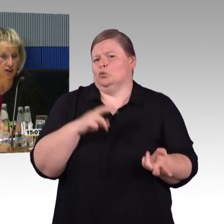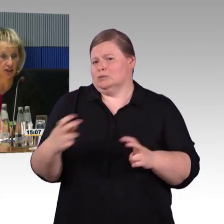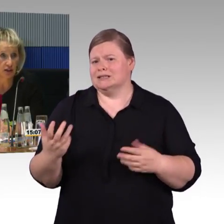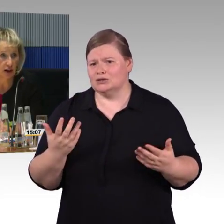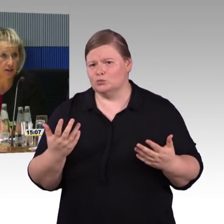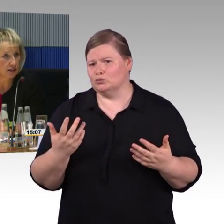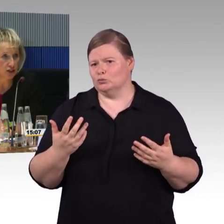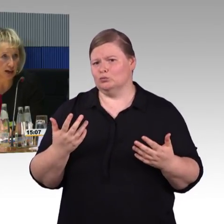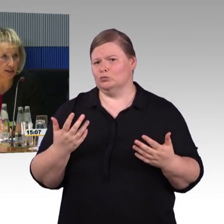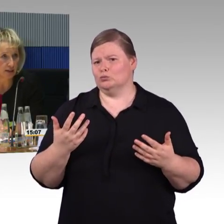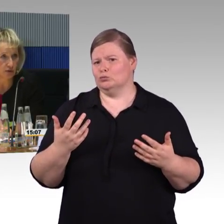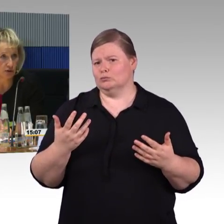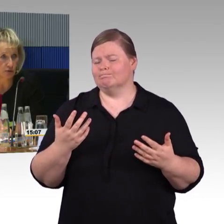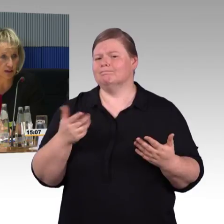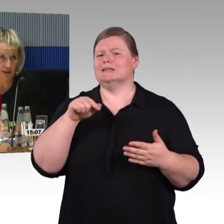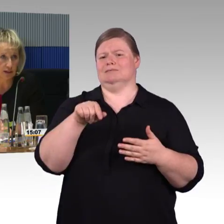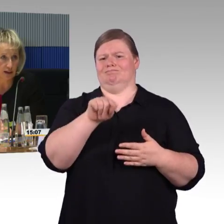Der Bereich oder Wendekreis ist nicht kleiner geworden.